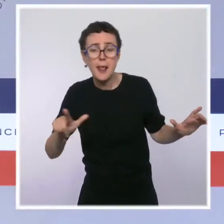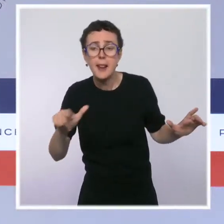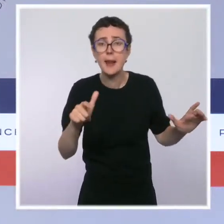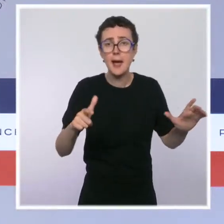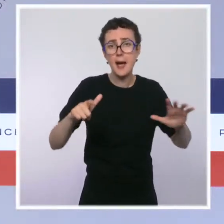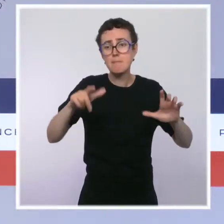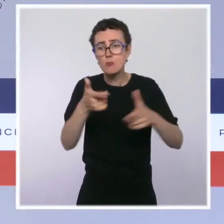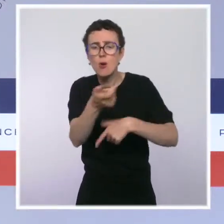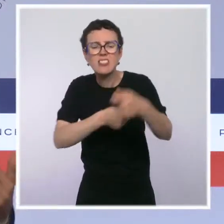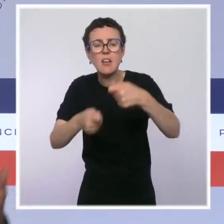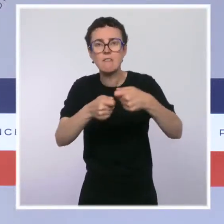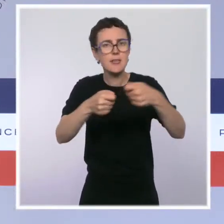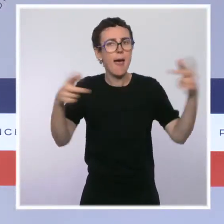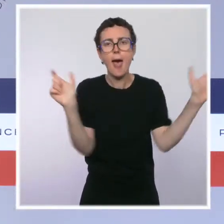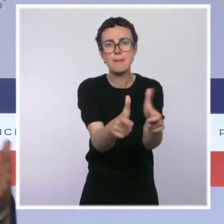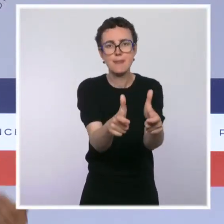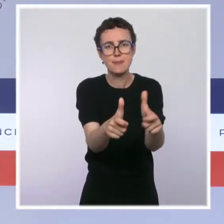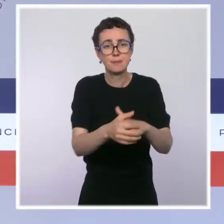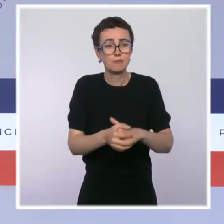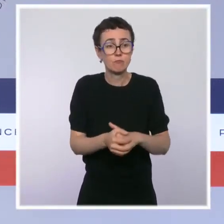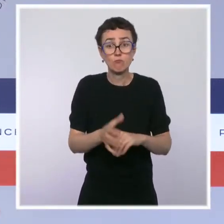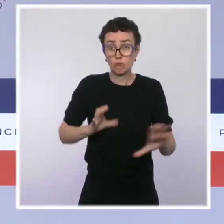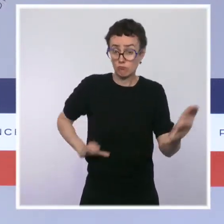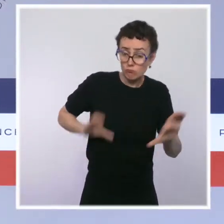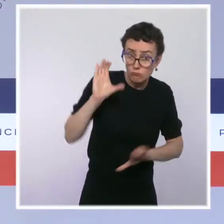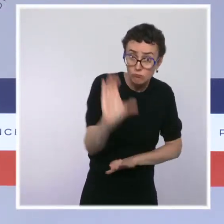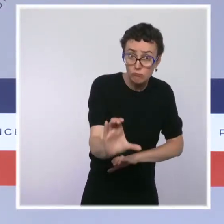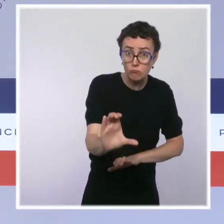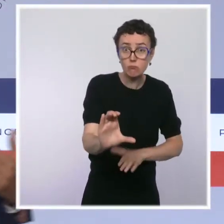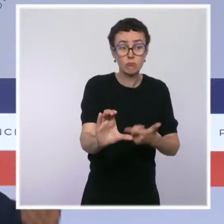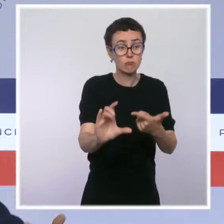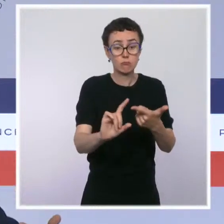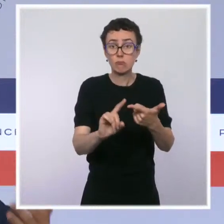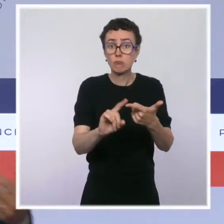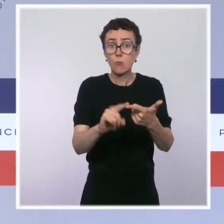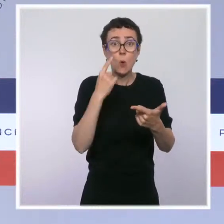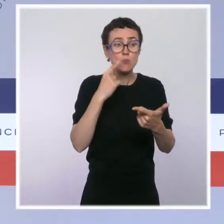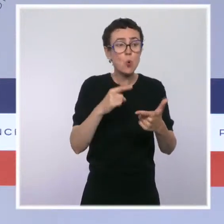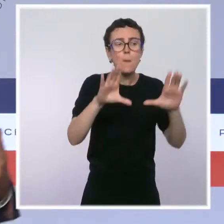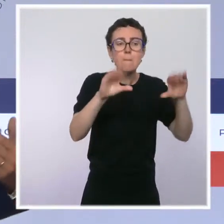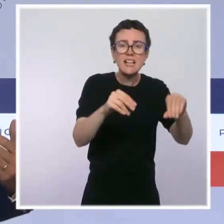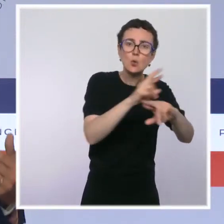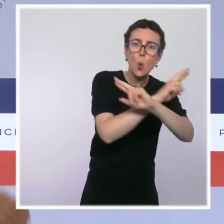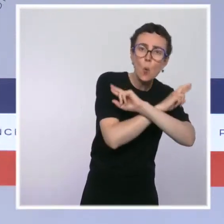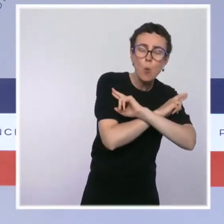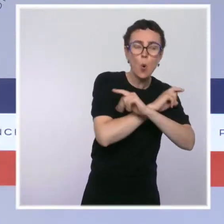les trafics, en dégageant des moyens financiers pour des places de repos, pour des professionnels de santé,